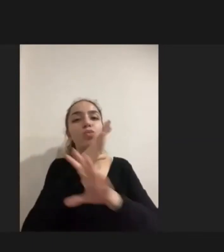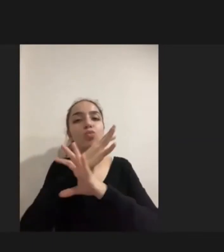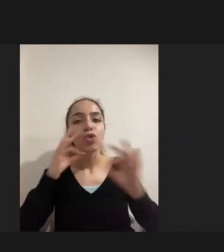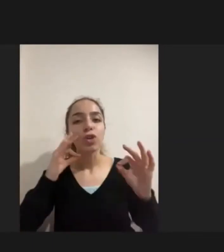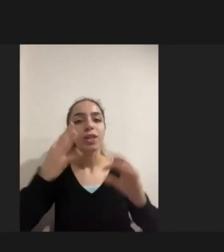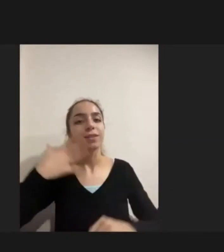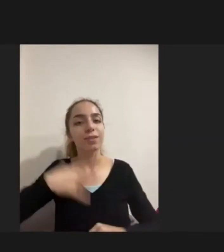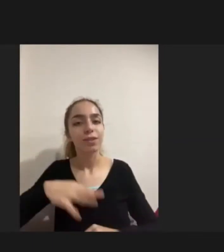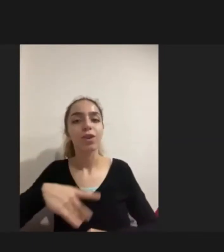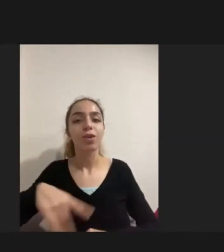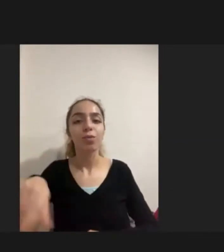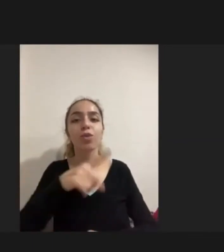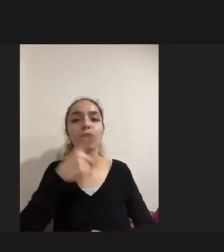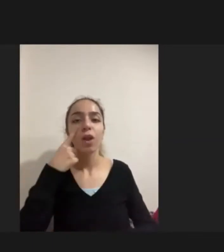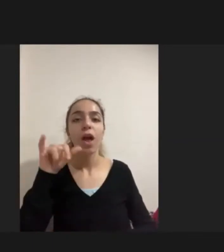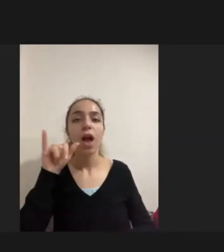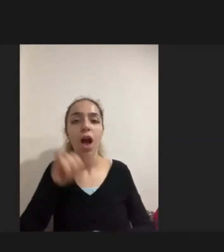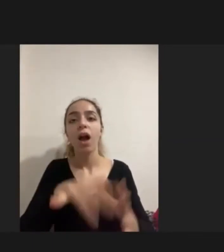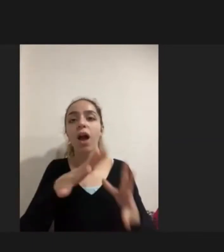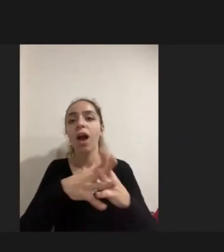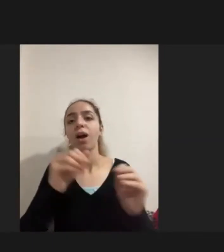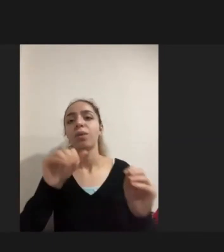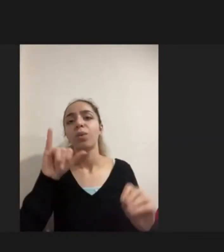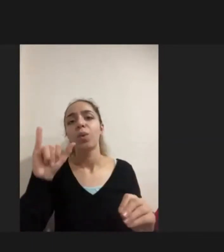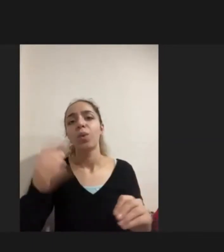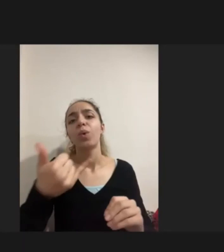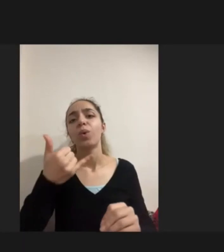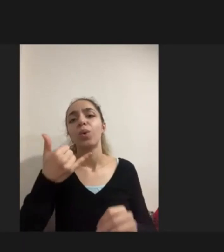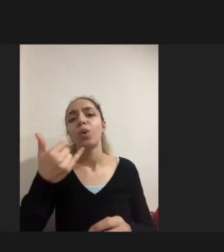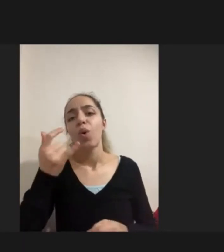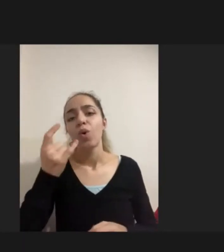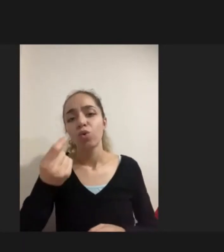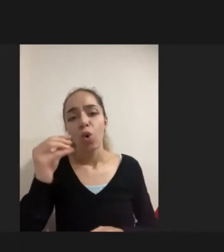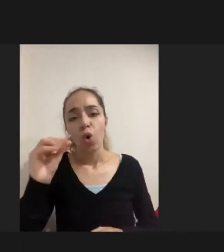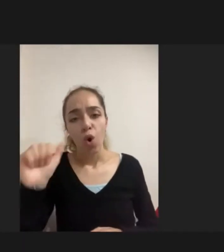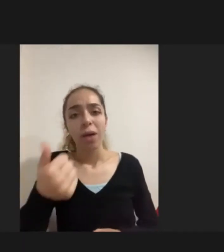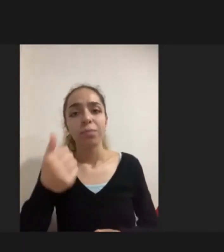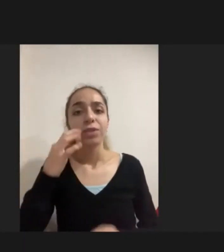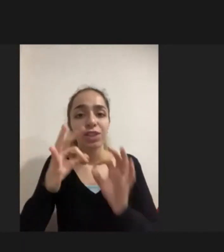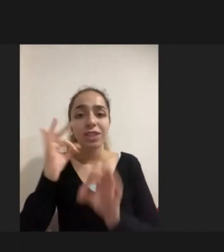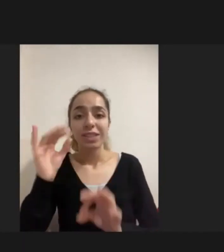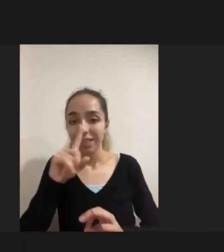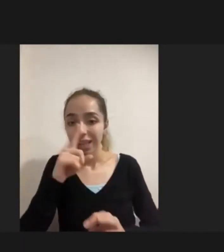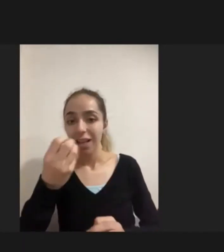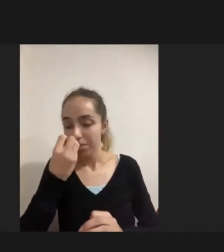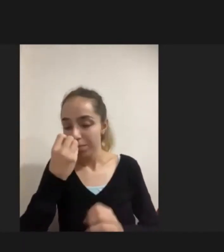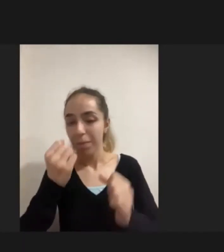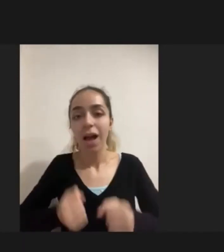Dediğim gibi hak kayıpları açısından çok önemli noktalar kişinin sadece parka çıkabilmesi